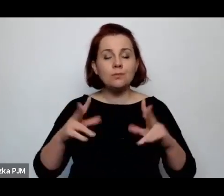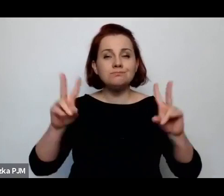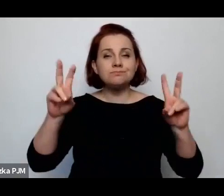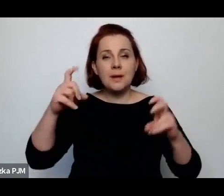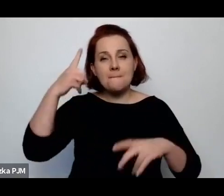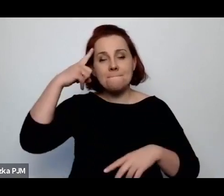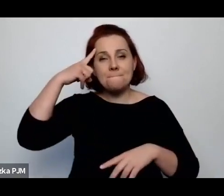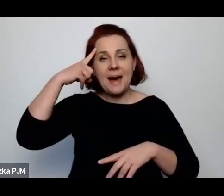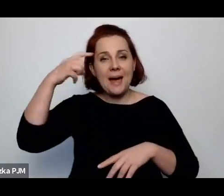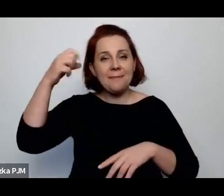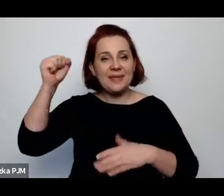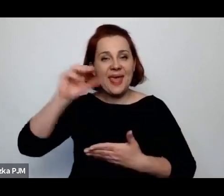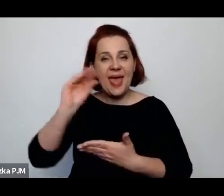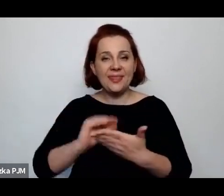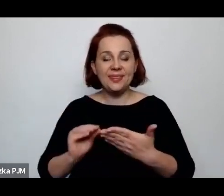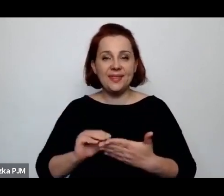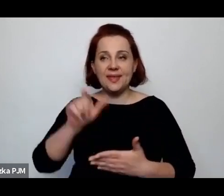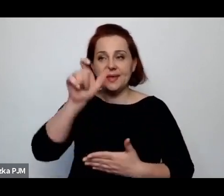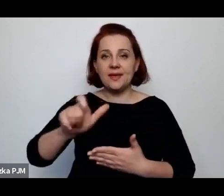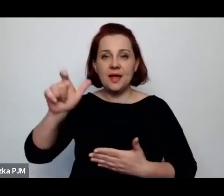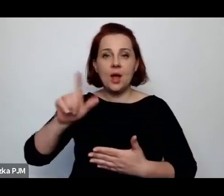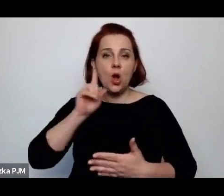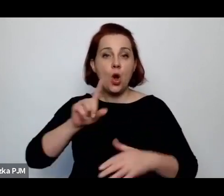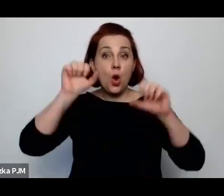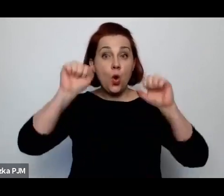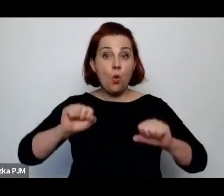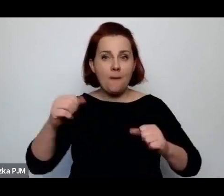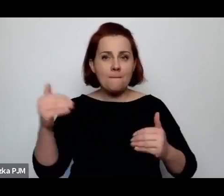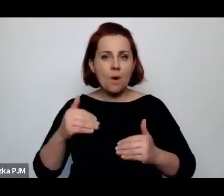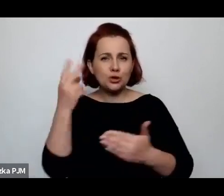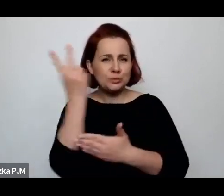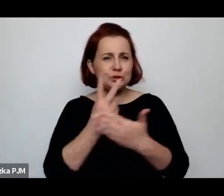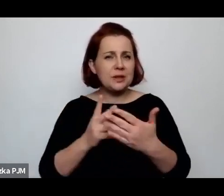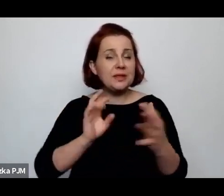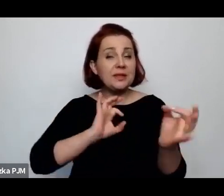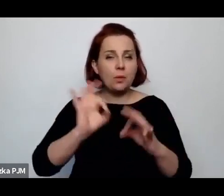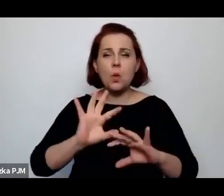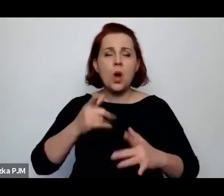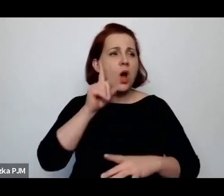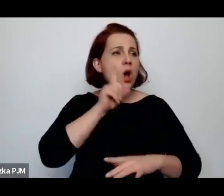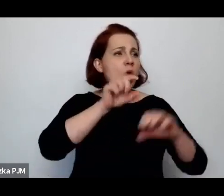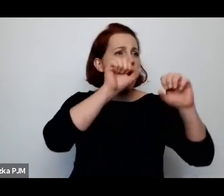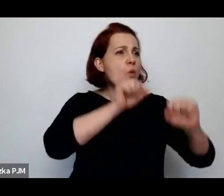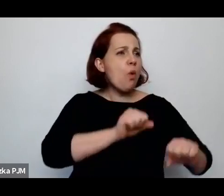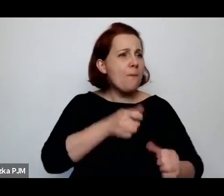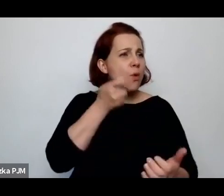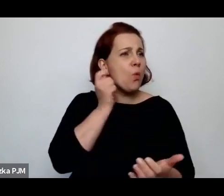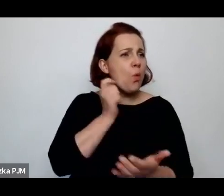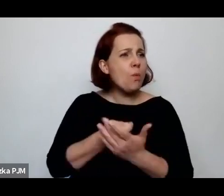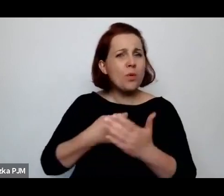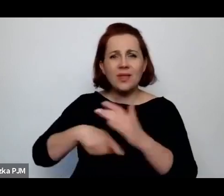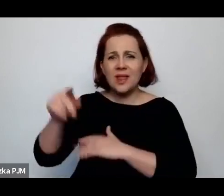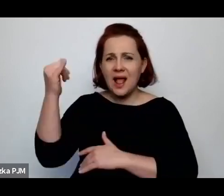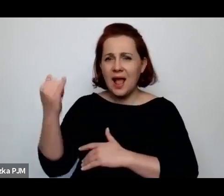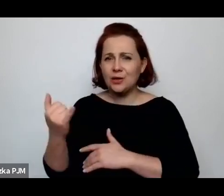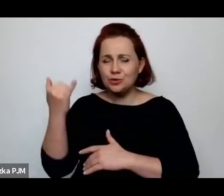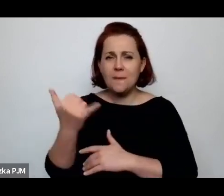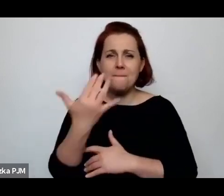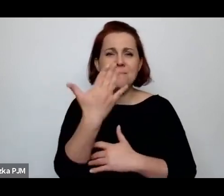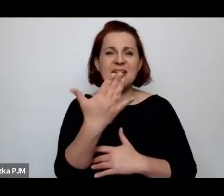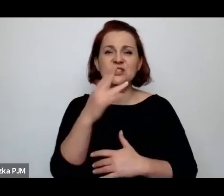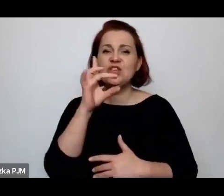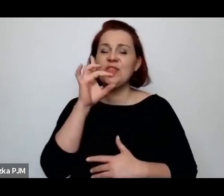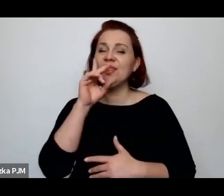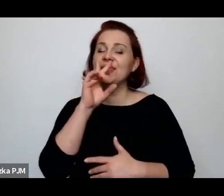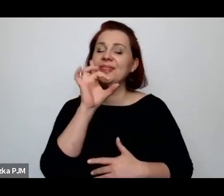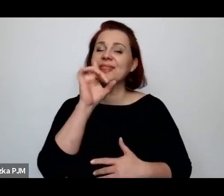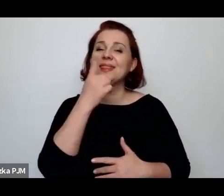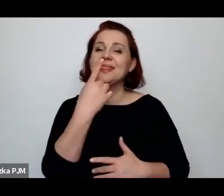można przeczytać taką informację, że tam chłop dziecku kupuje pięć deka cukru i że dziecko jest chore.